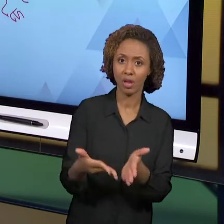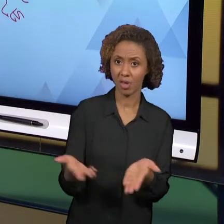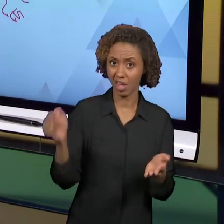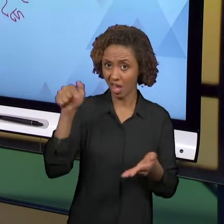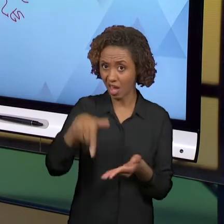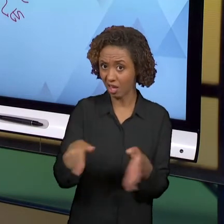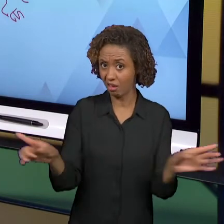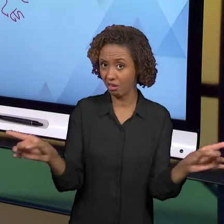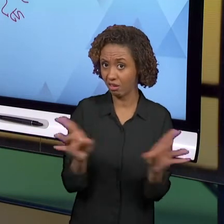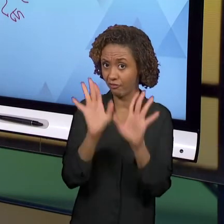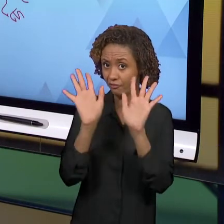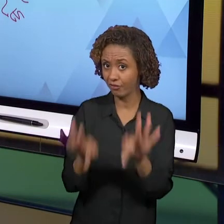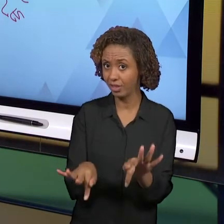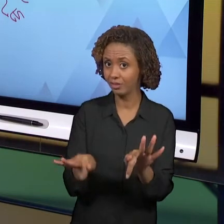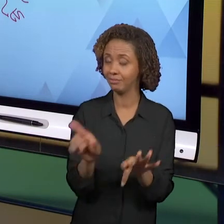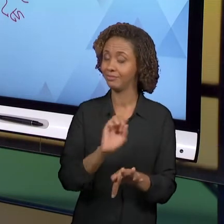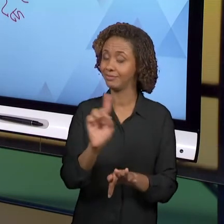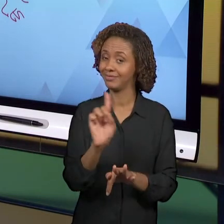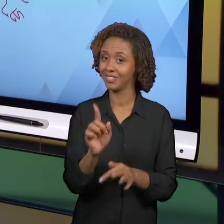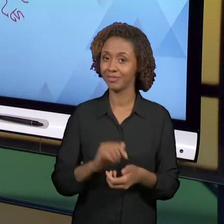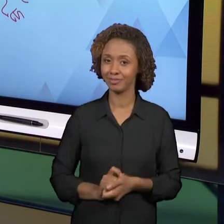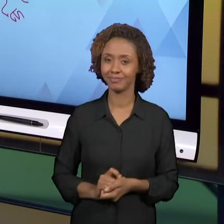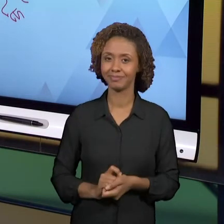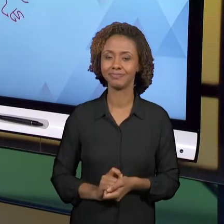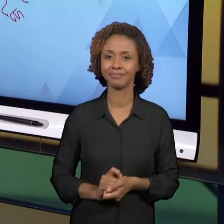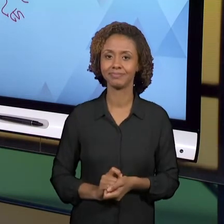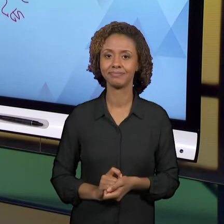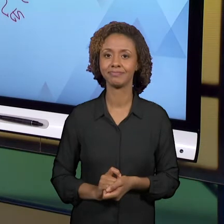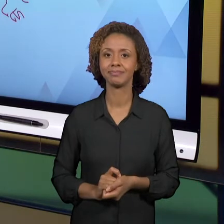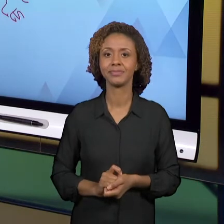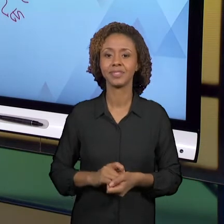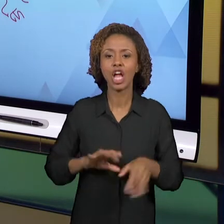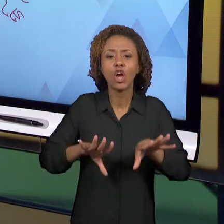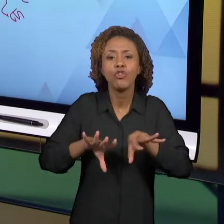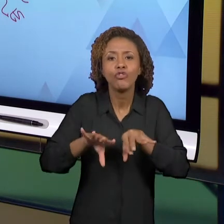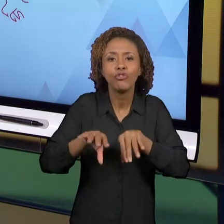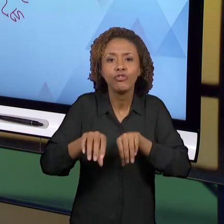O MOMENTO EM QUE VOCÊ JÁ ESTÁ PRONTO; VOCÊ ESTÁ